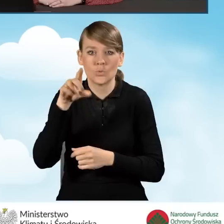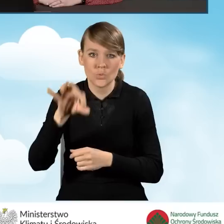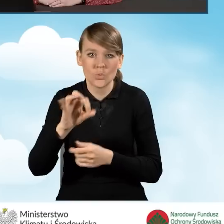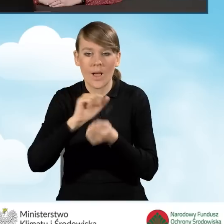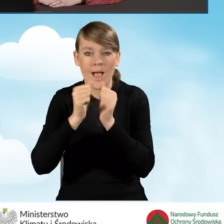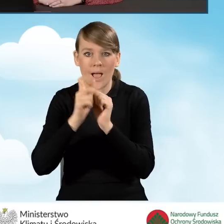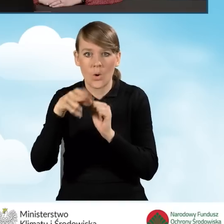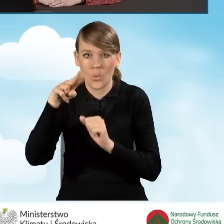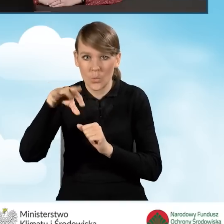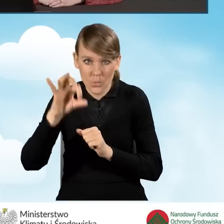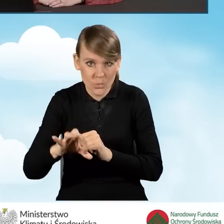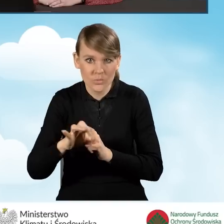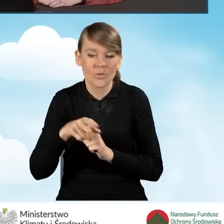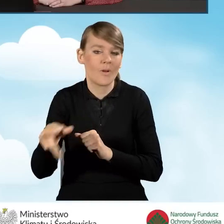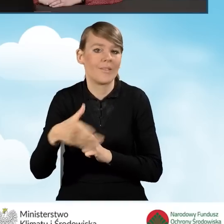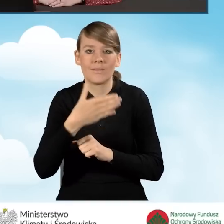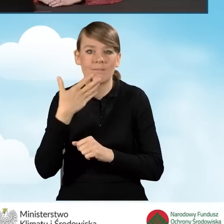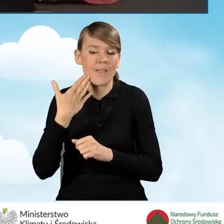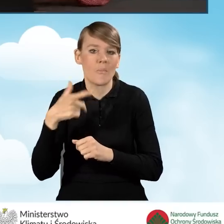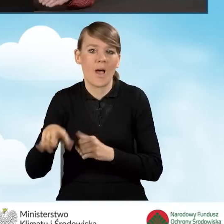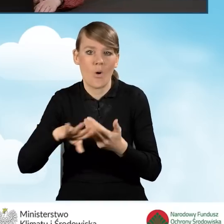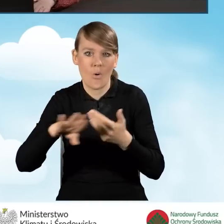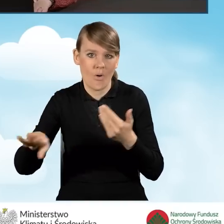bądź KRUS, wnioskodawca nie składa odrębnego zeznania podatkowego.